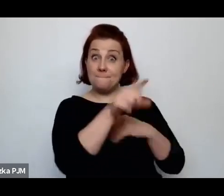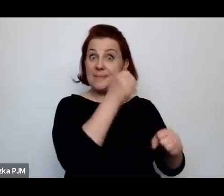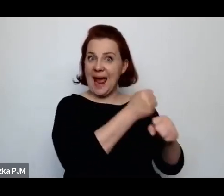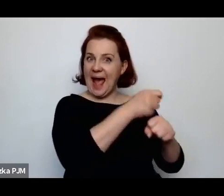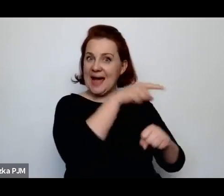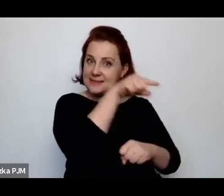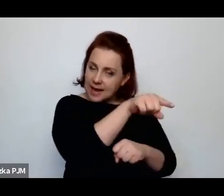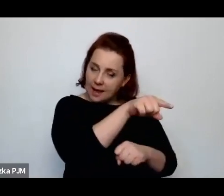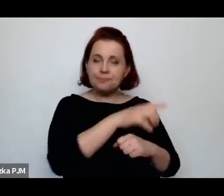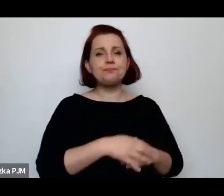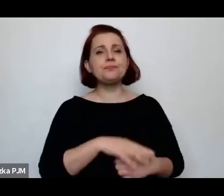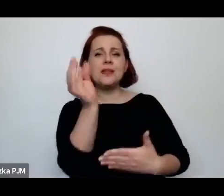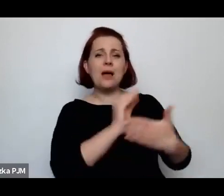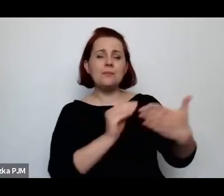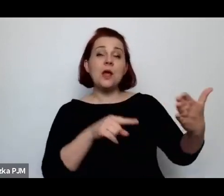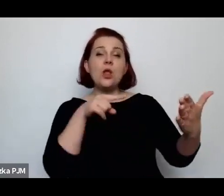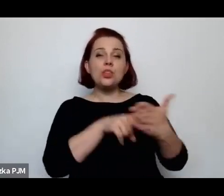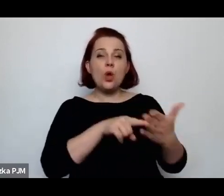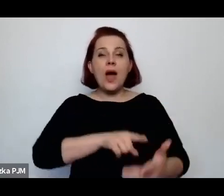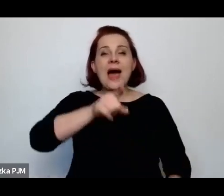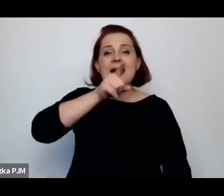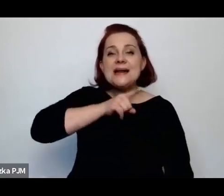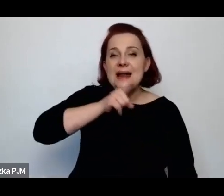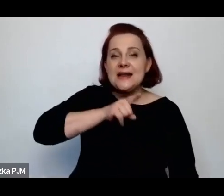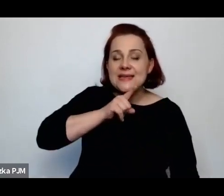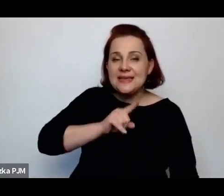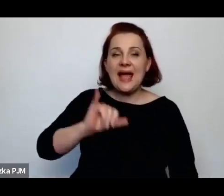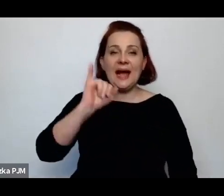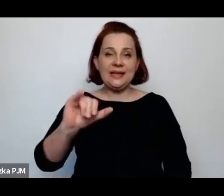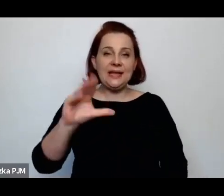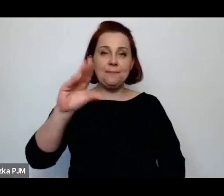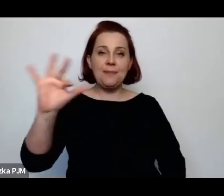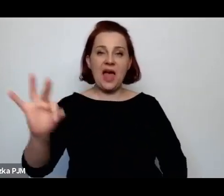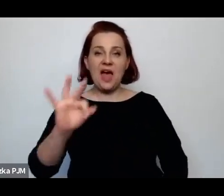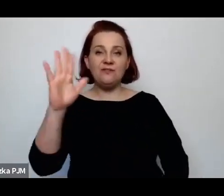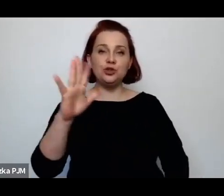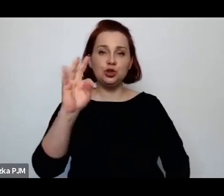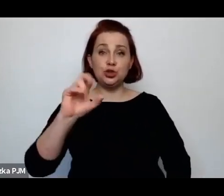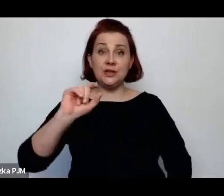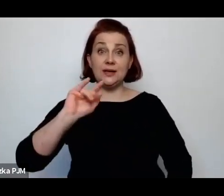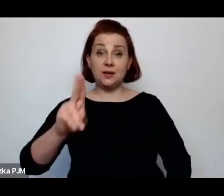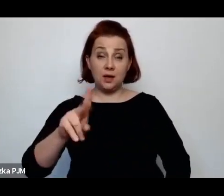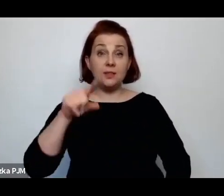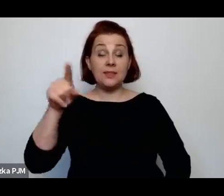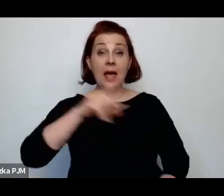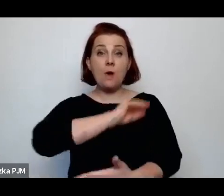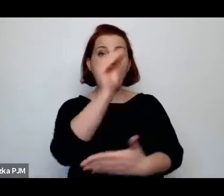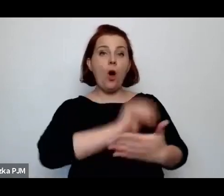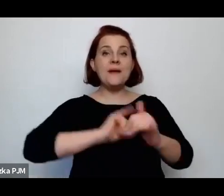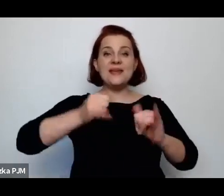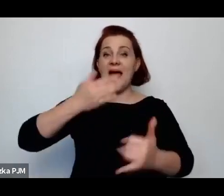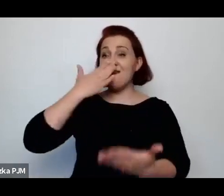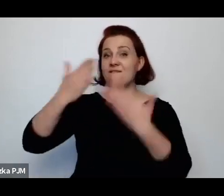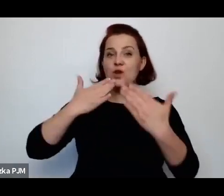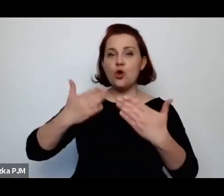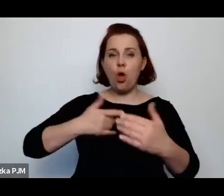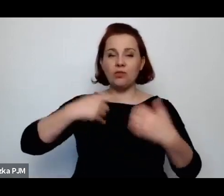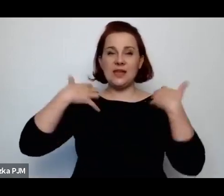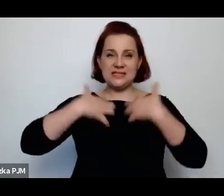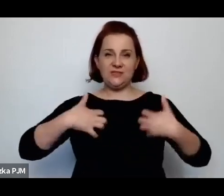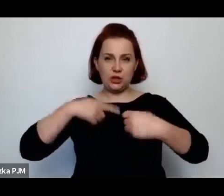taki tekst „Religia i befsztyk”, w którym właśnie opisała ubój rytualny przeciwstawiając ten ubój rytualny